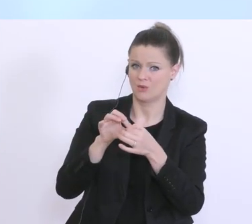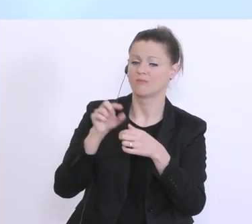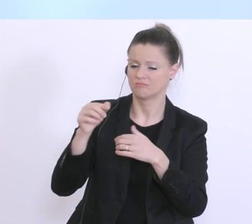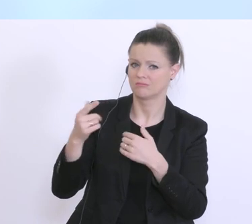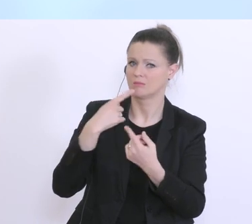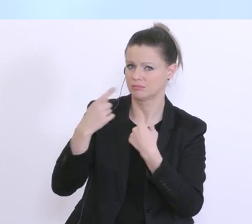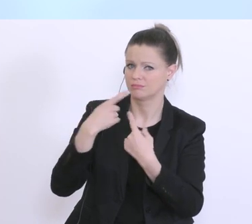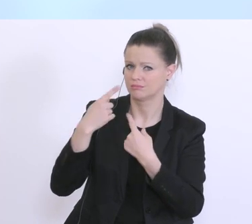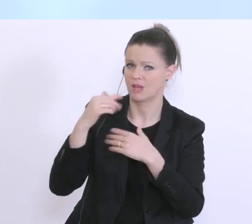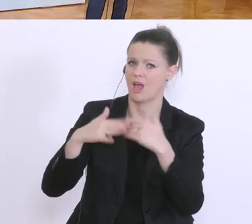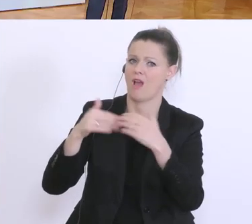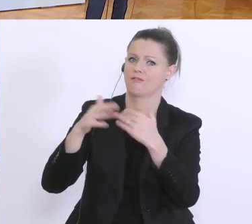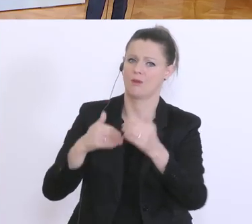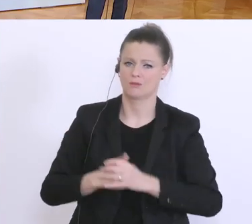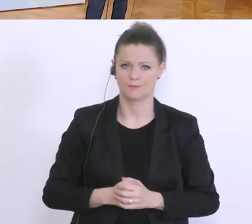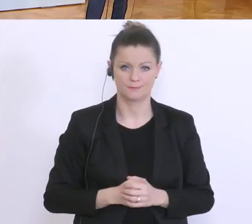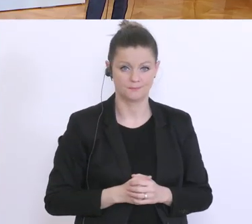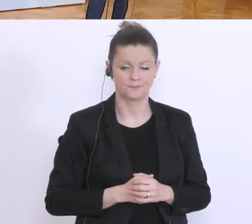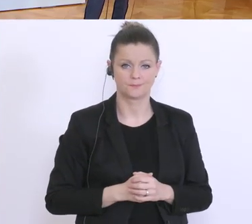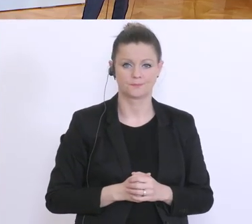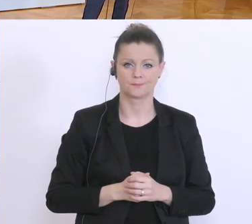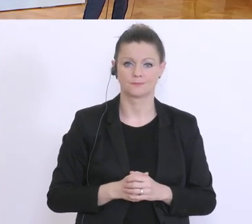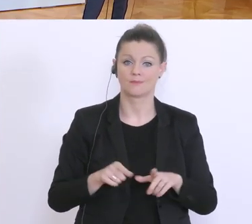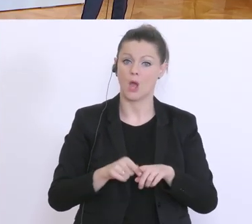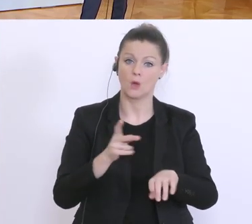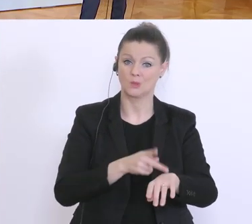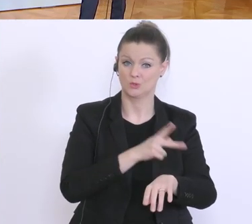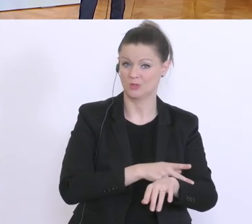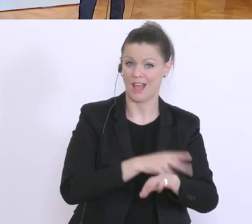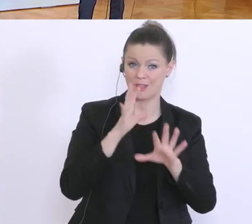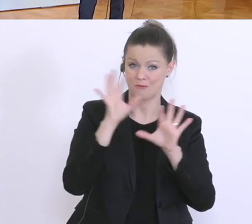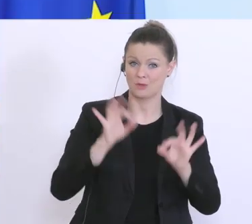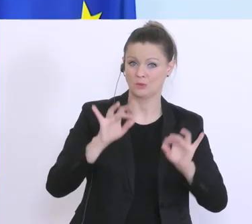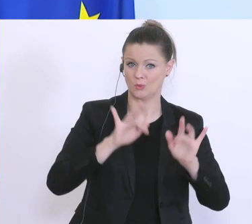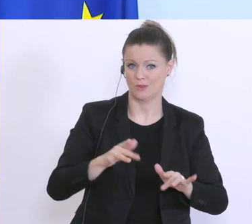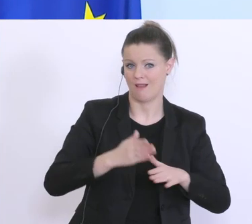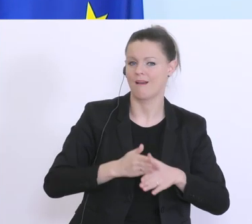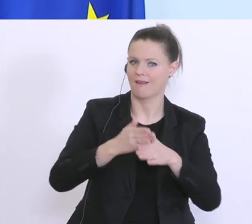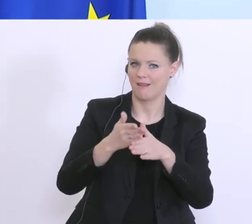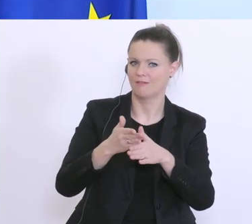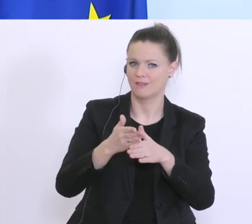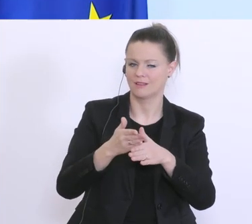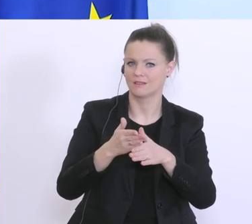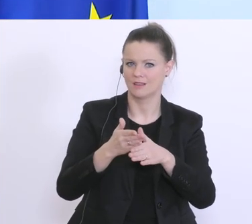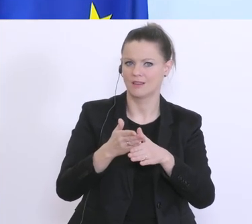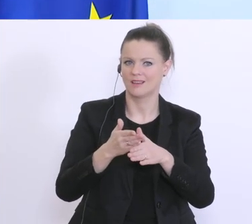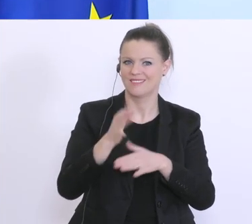Wir versuchen hier auch seitens des Staates zu helfen und mit dem Prozentsatz der Garantie